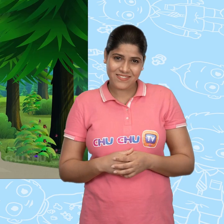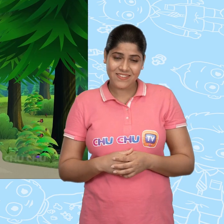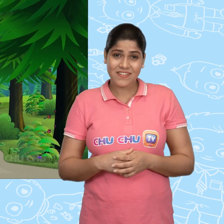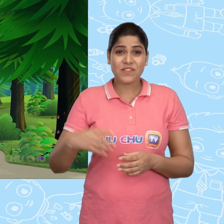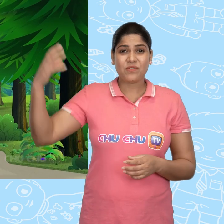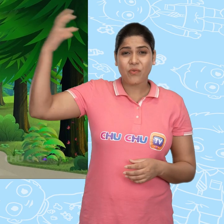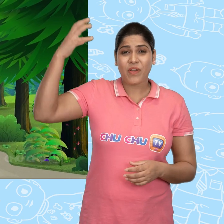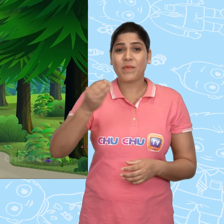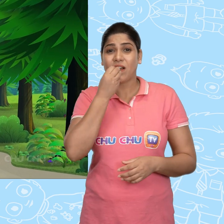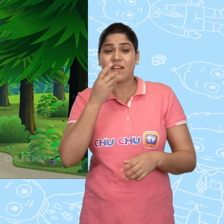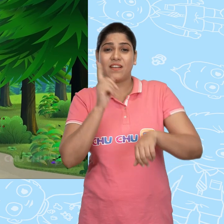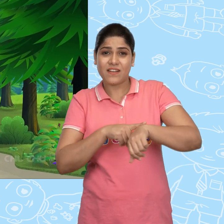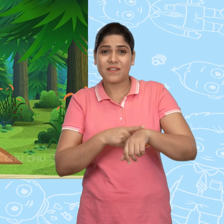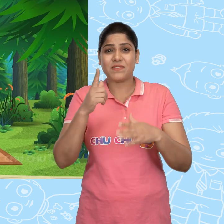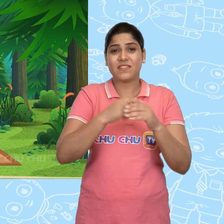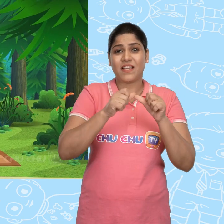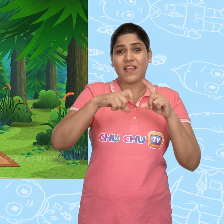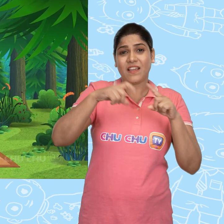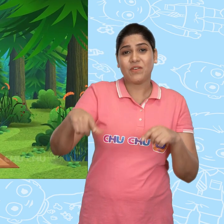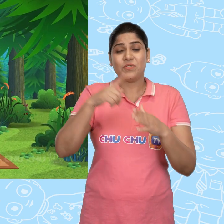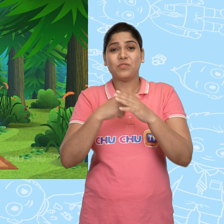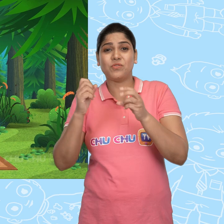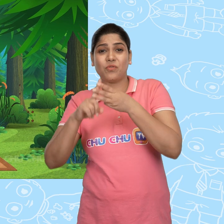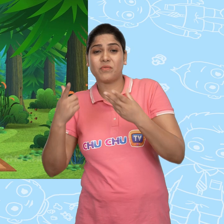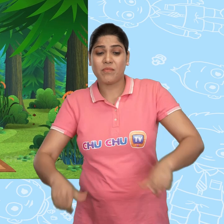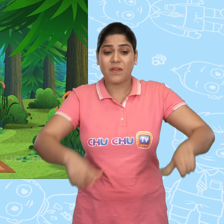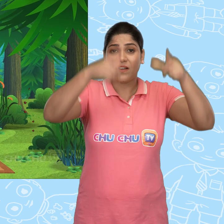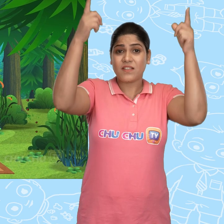दोपहर में खाने के समय, Jack और Joe एक पेड़ के नीचे बैठ गए.